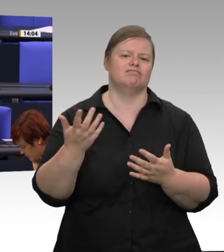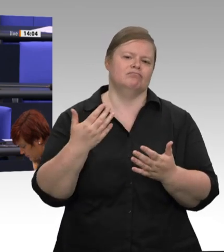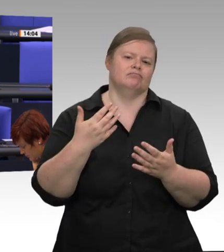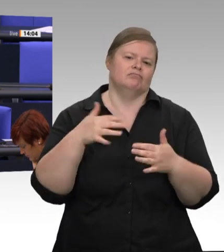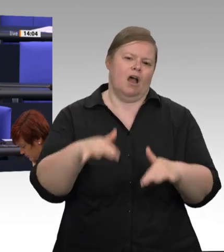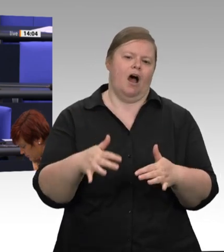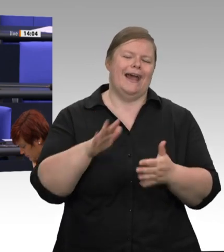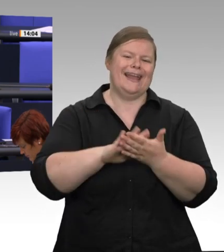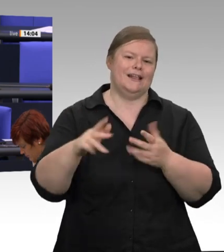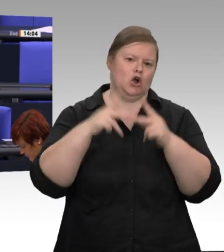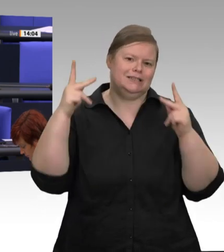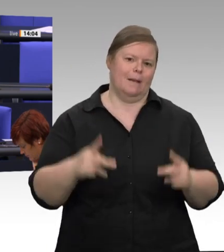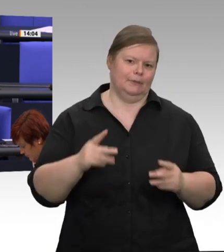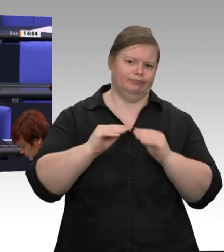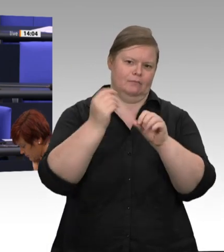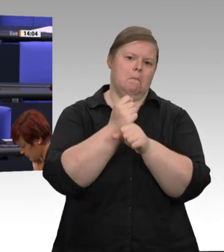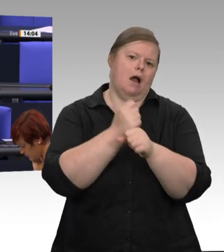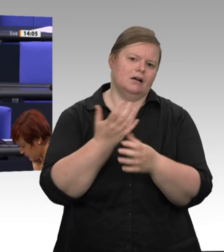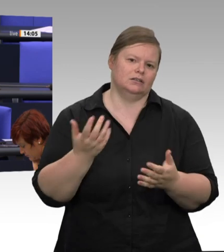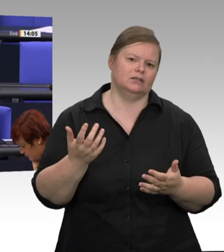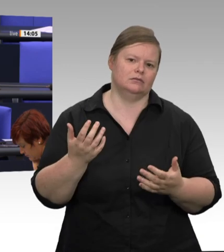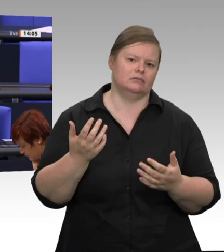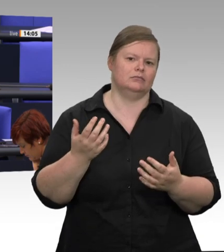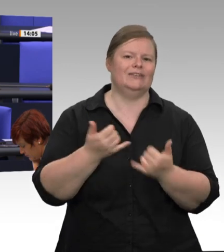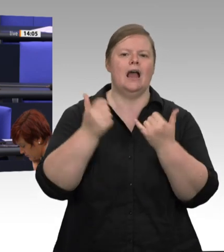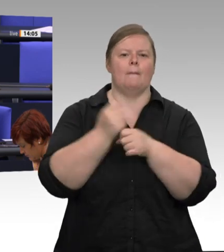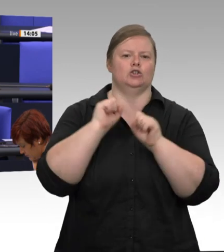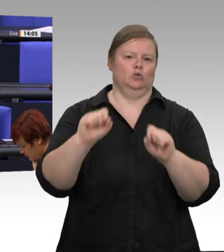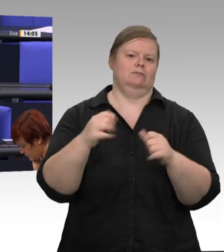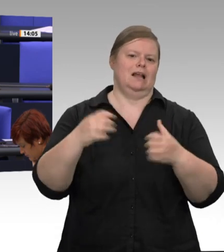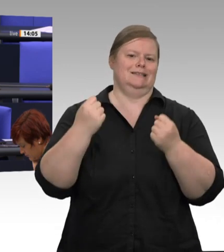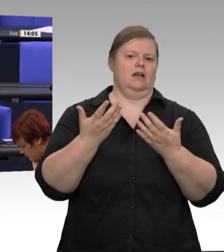zuständigen Behörden bewertet, und dann kann auch ein gewisses Anlaufen dieses Schlachtbetriebes